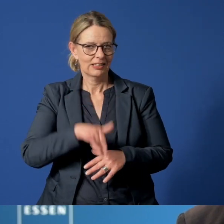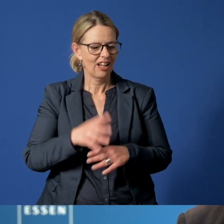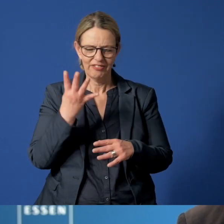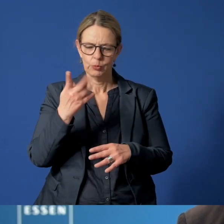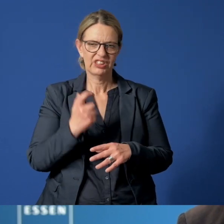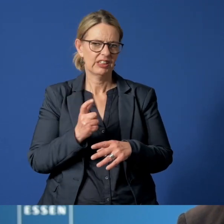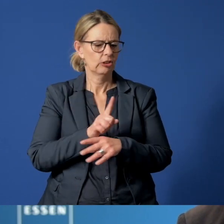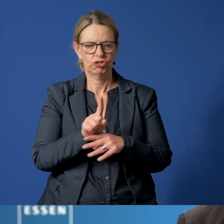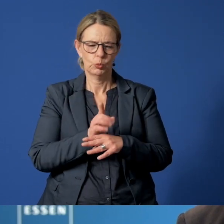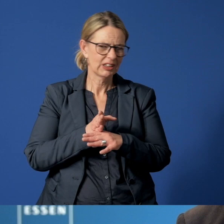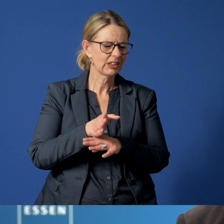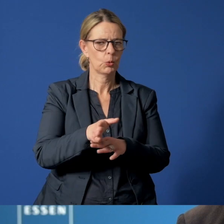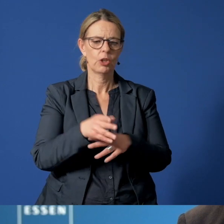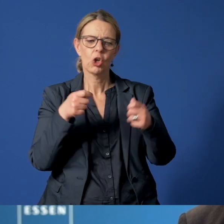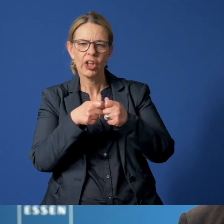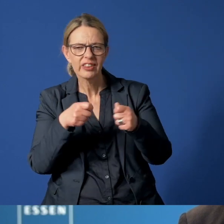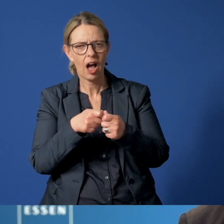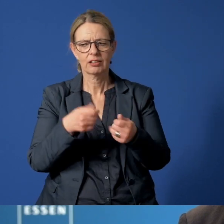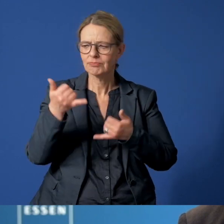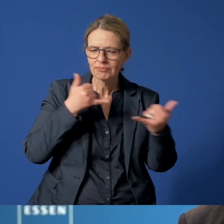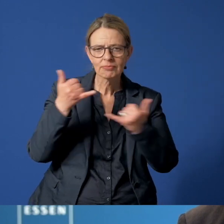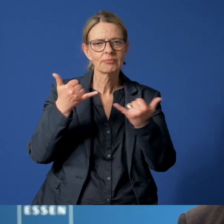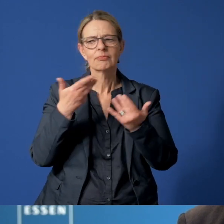der Kontaktaufnahme, Beratung und Meldung.